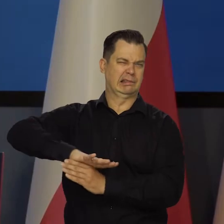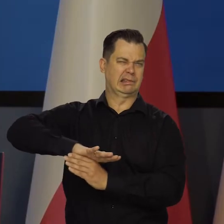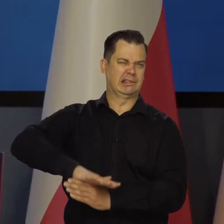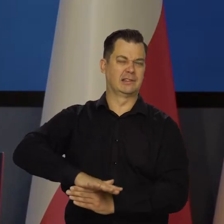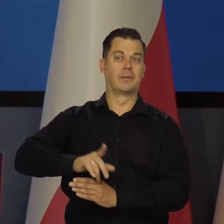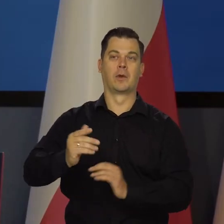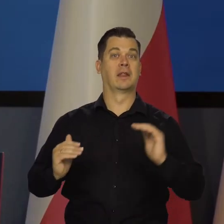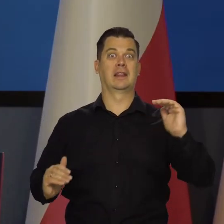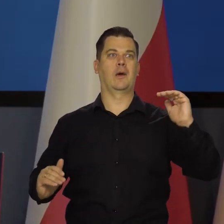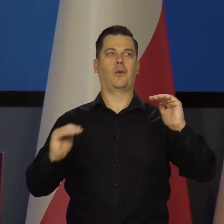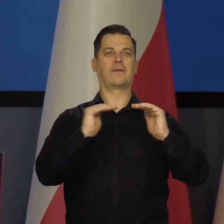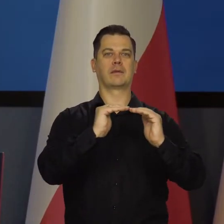Do silnej armii.